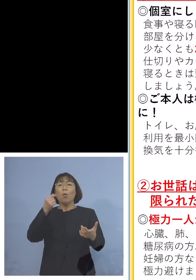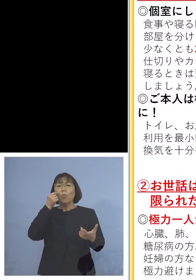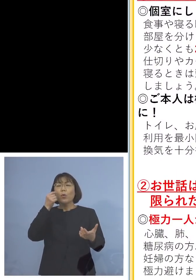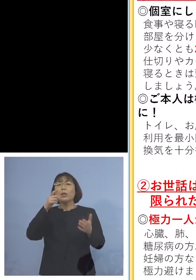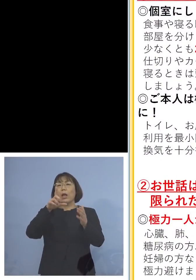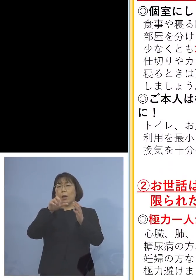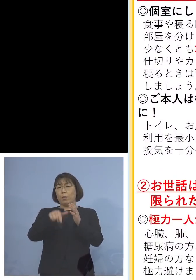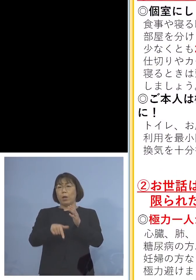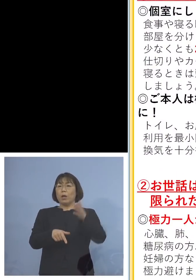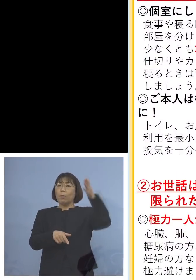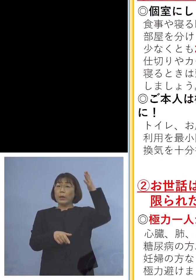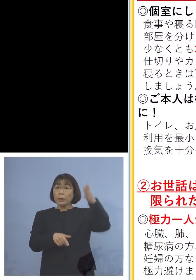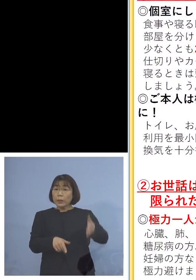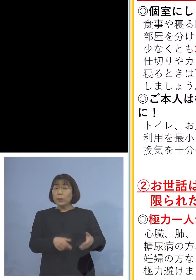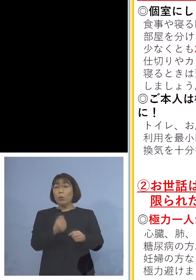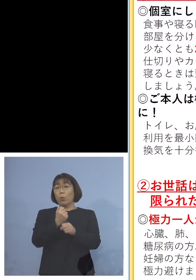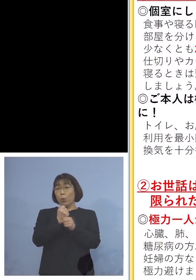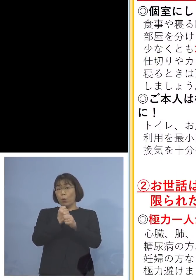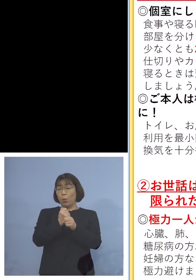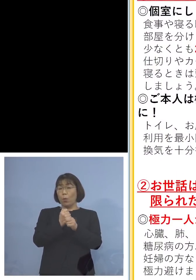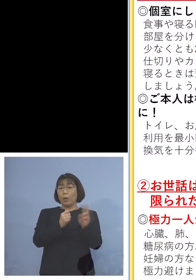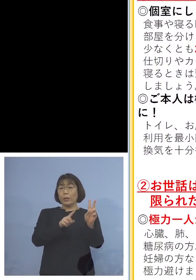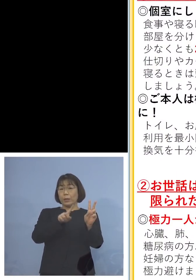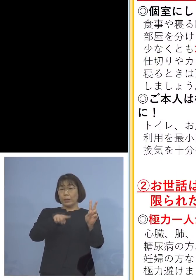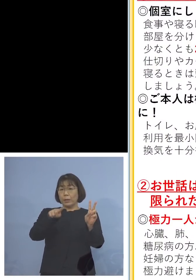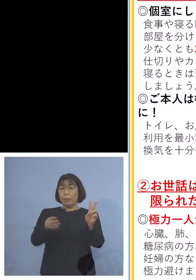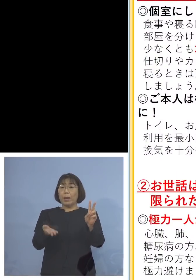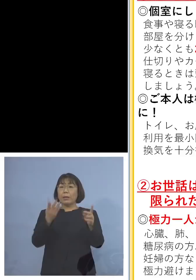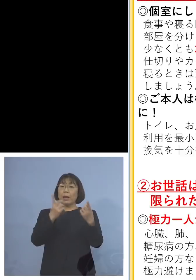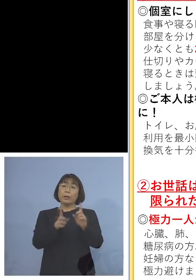間仕切りをきっちり作って 2m以上のソーシャルディスタンスを